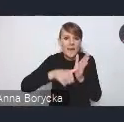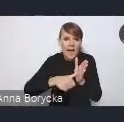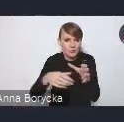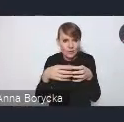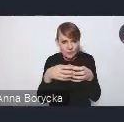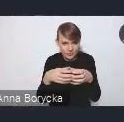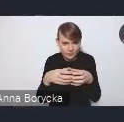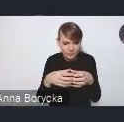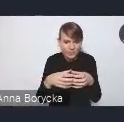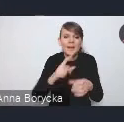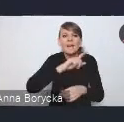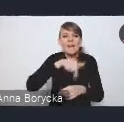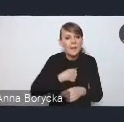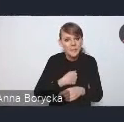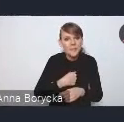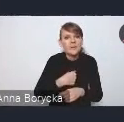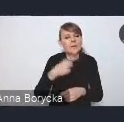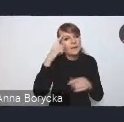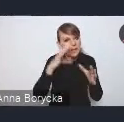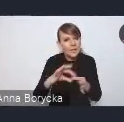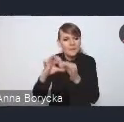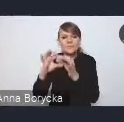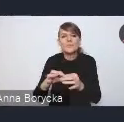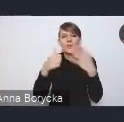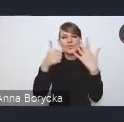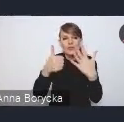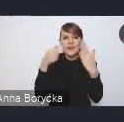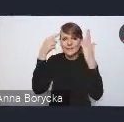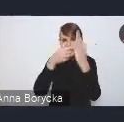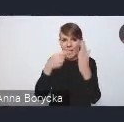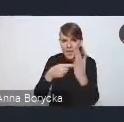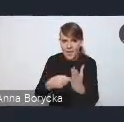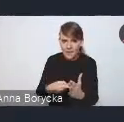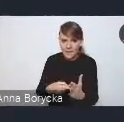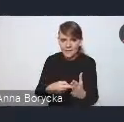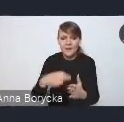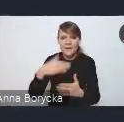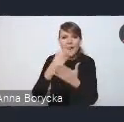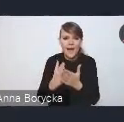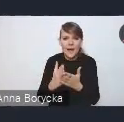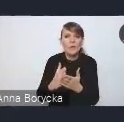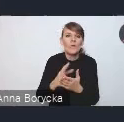Nawiązujemy tutaj do sześciu celów Krajowej Polityki Miejskiej